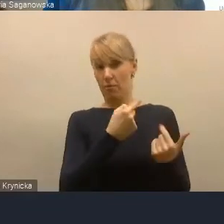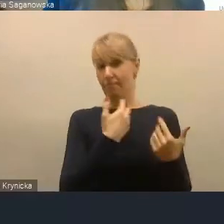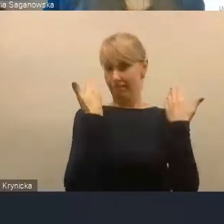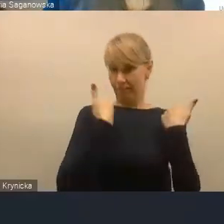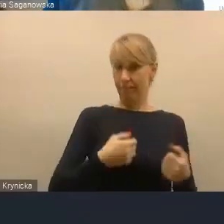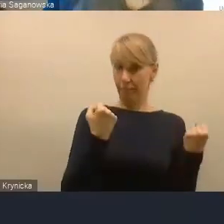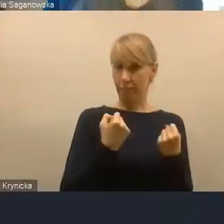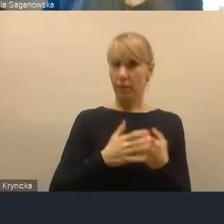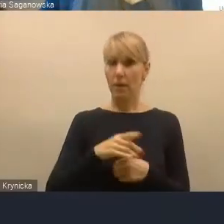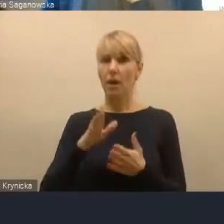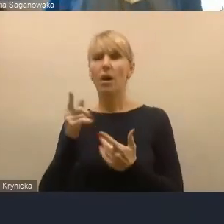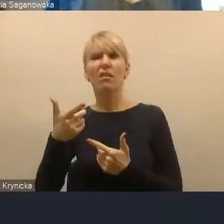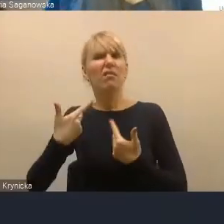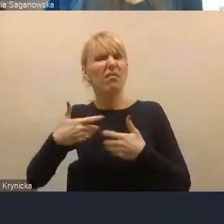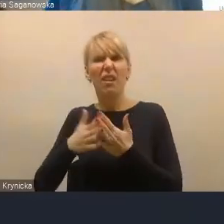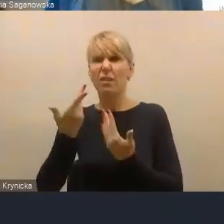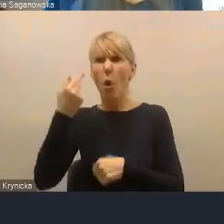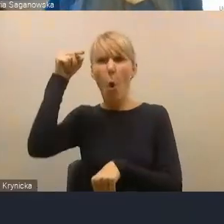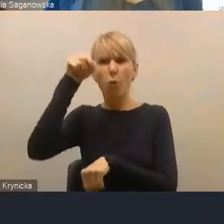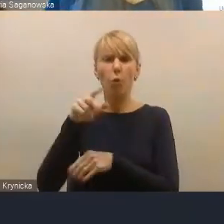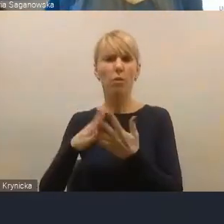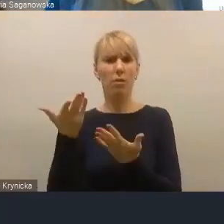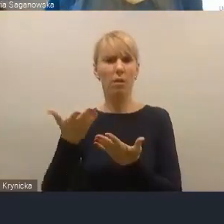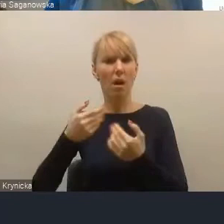odgórnego narzucenia granic obszaru funkcjonalnego.